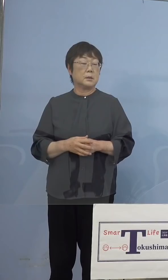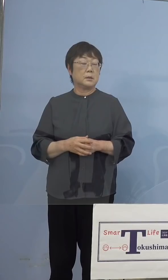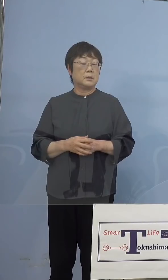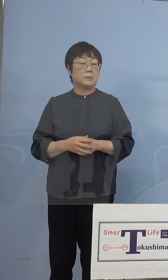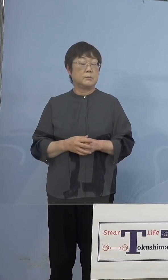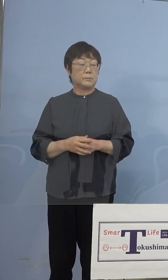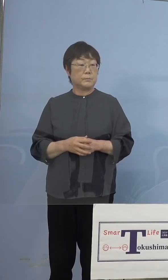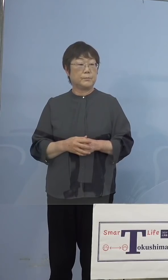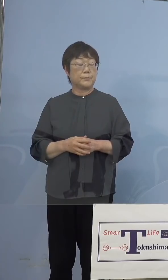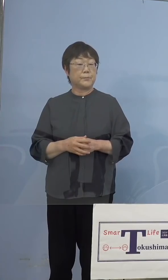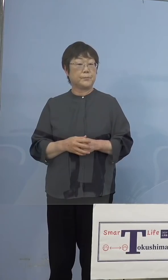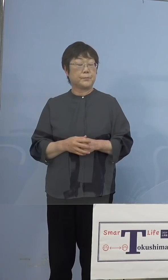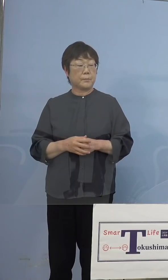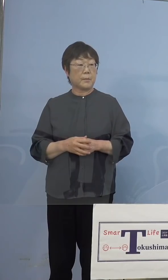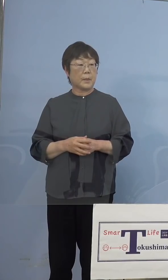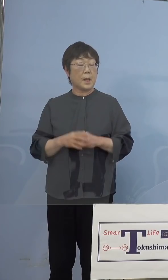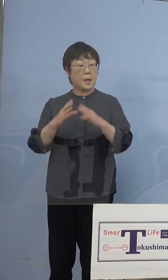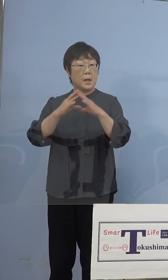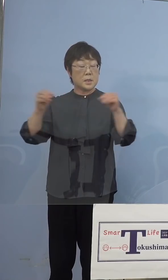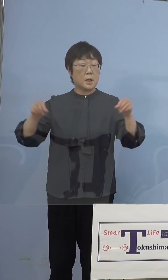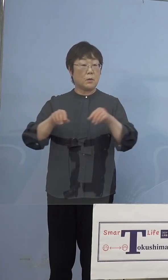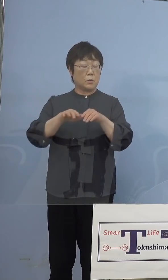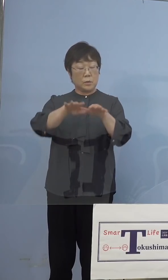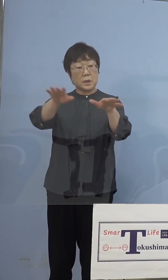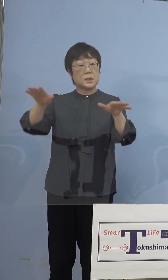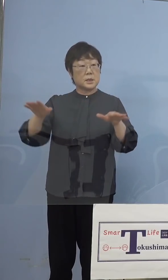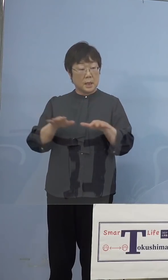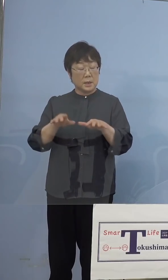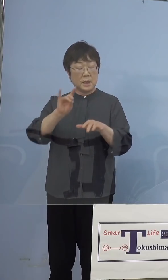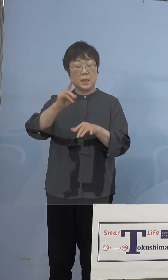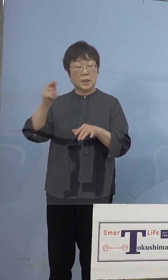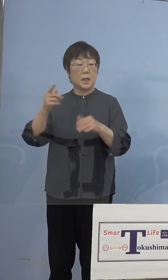（知事） まず全国一斉にGIGAスクールということで